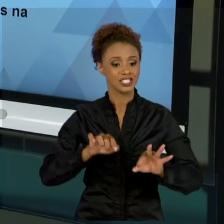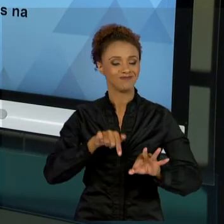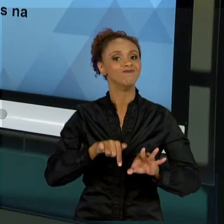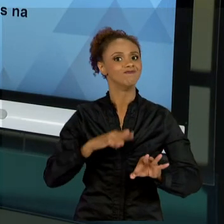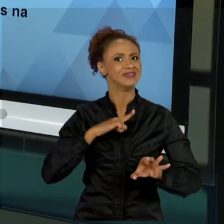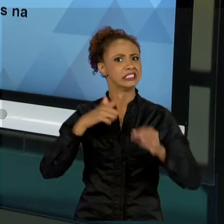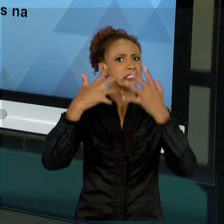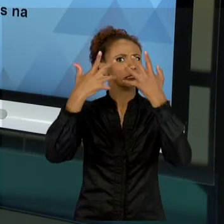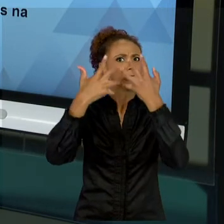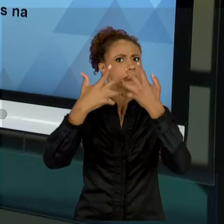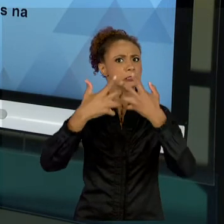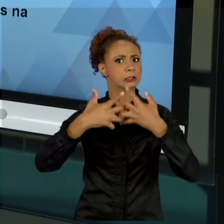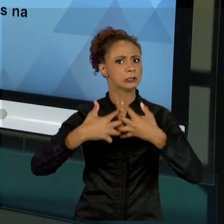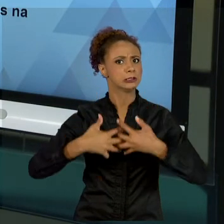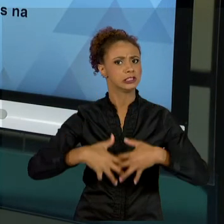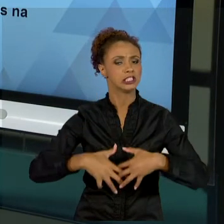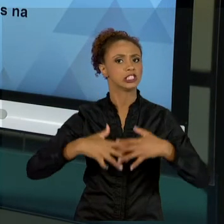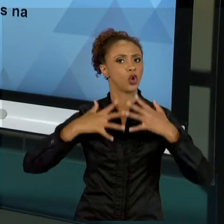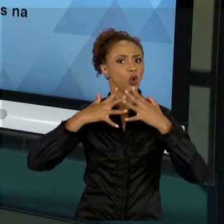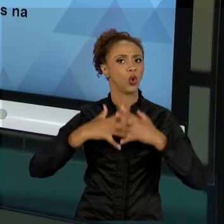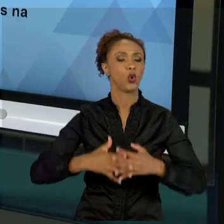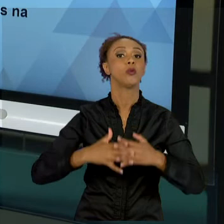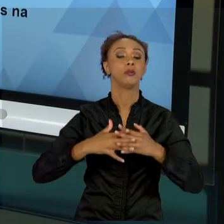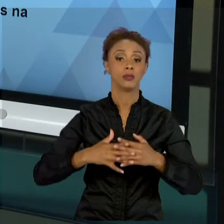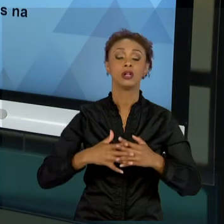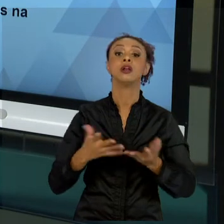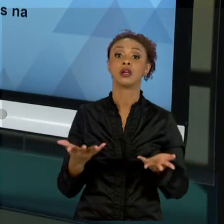MÉTODOS UTILIZADOS EM OUTROS CONTINENTES. CITO O